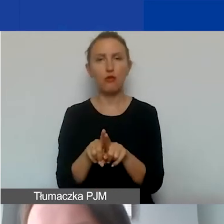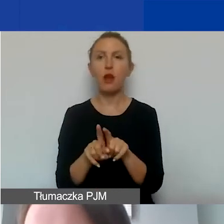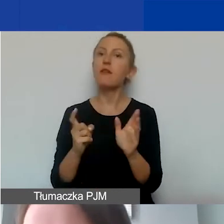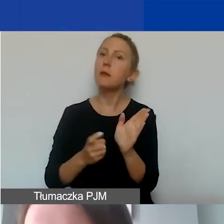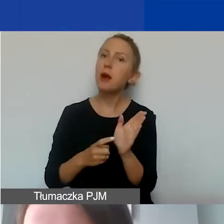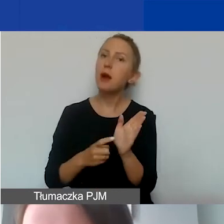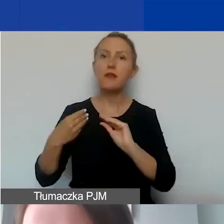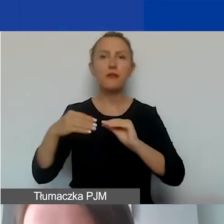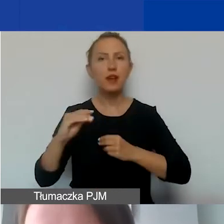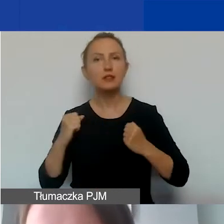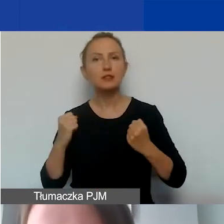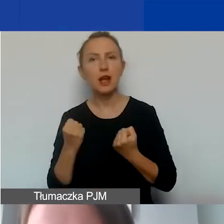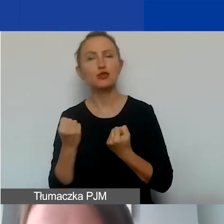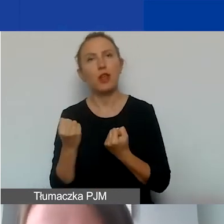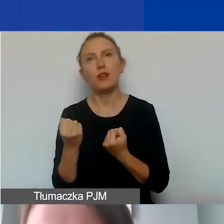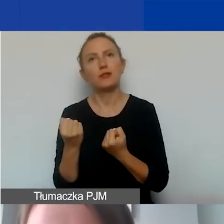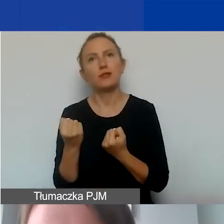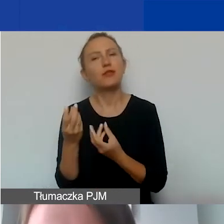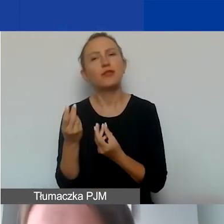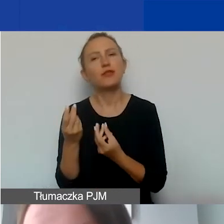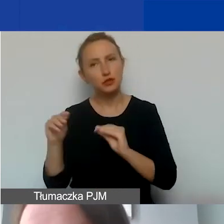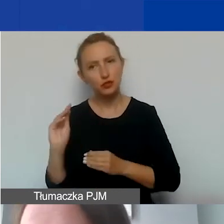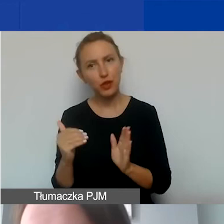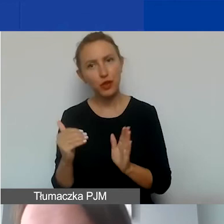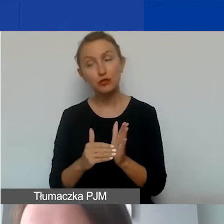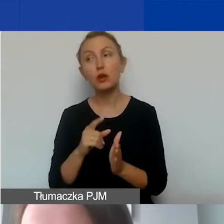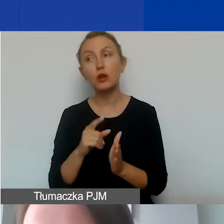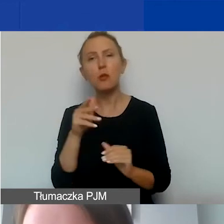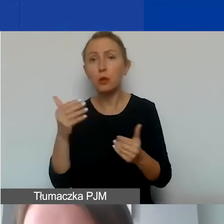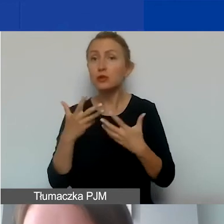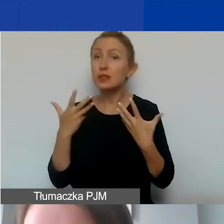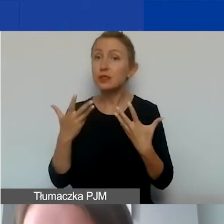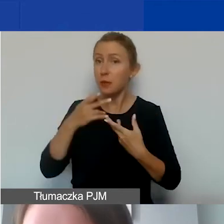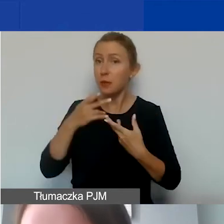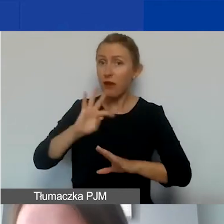wymaga większego zaangażowania nakładów finansowych i mogą państwo chcieć wykazać wkład własny.